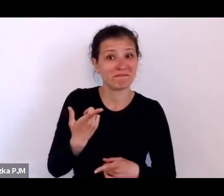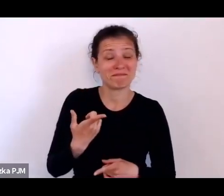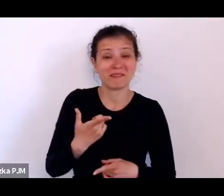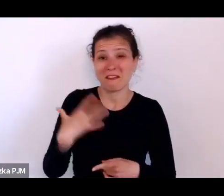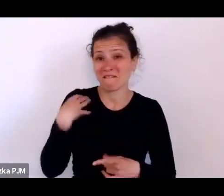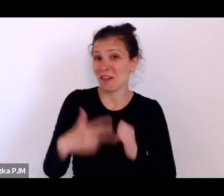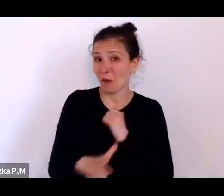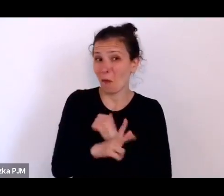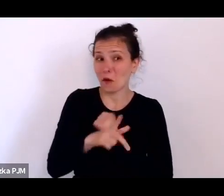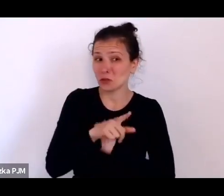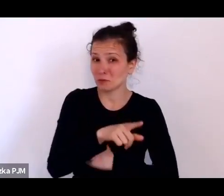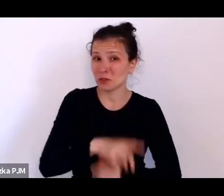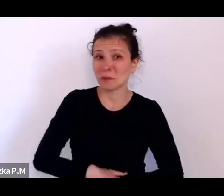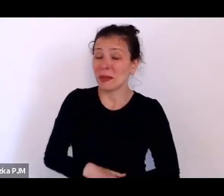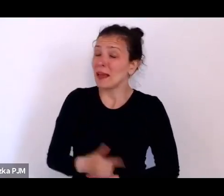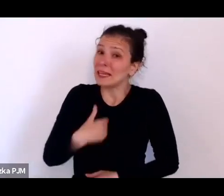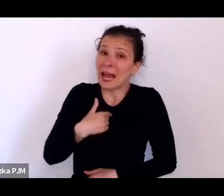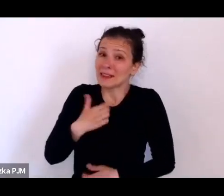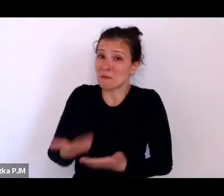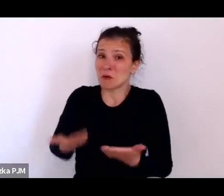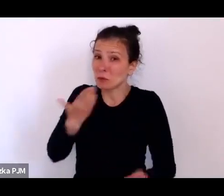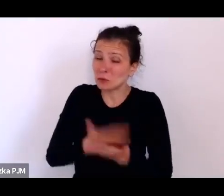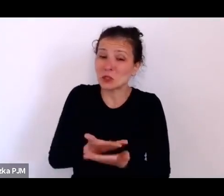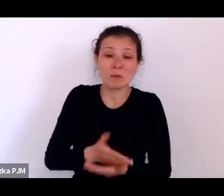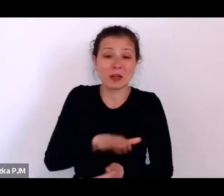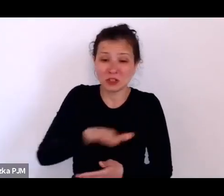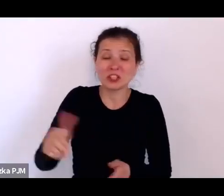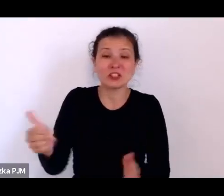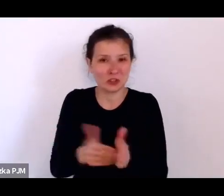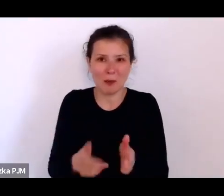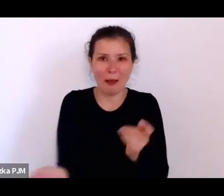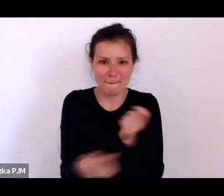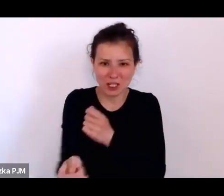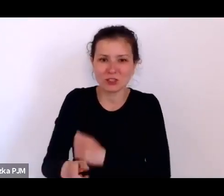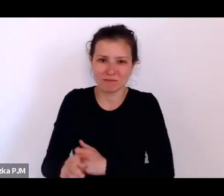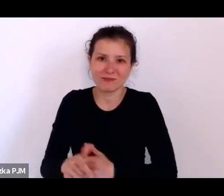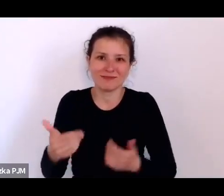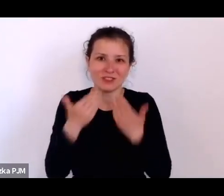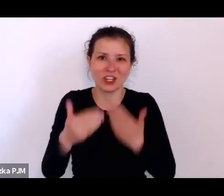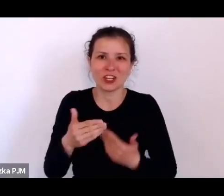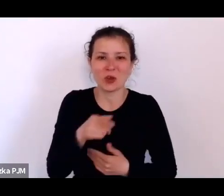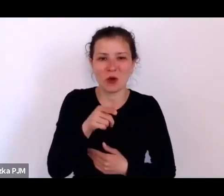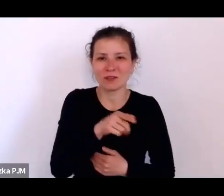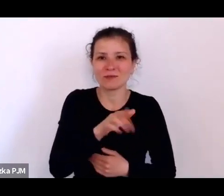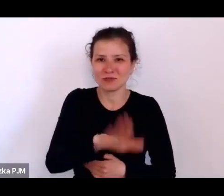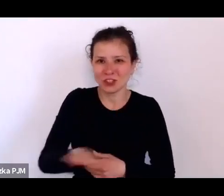żeby bić dzieci, żeby nauczyły się łaciny. (śmiech) (śmiech) Nie, nie, nie. (śmiech). Nie, na pewno nie.